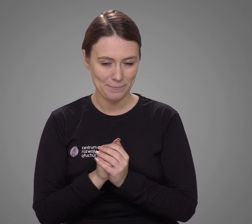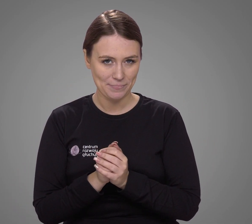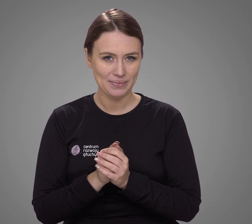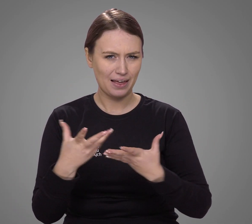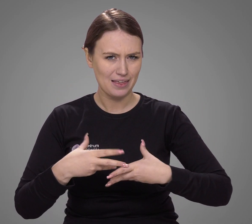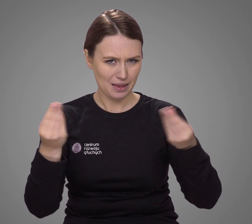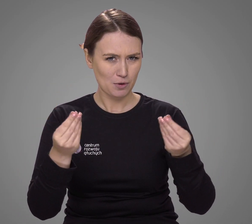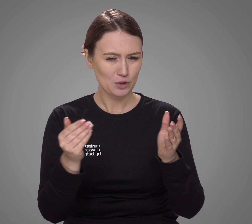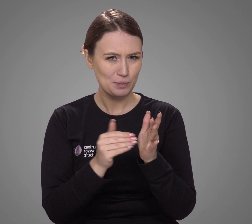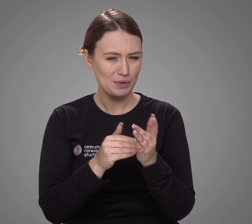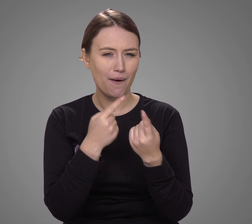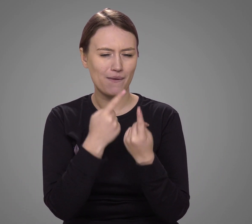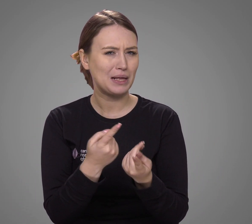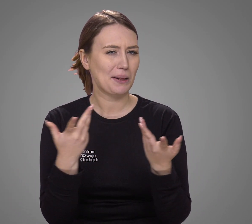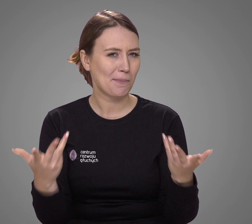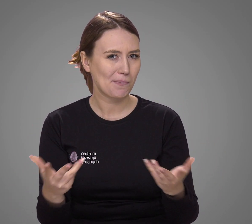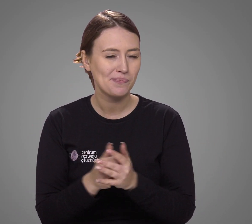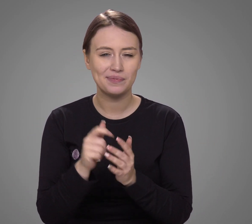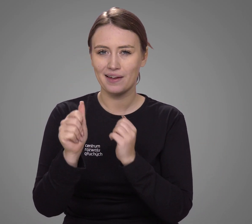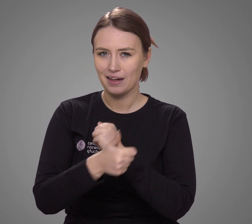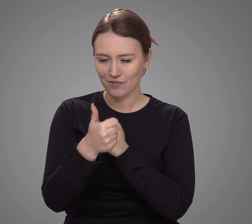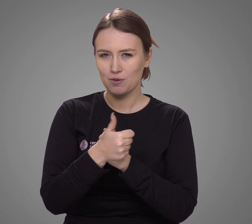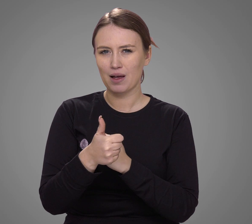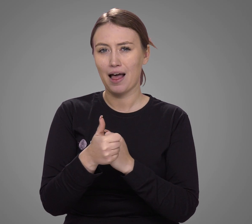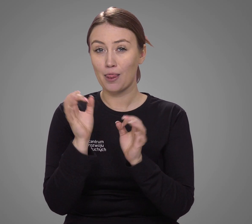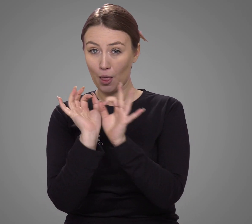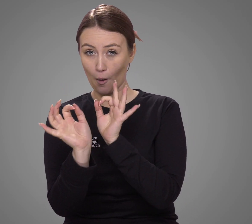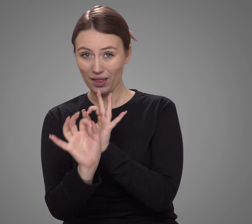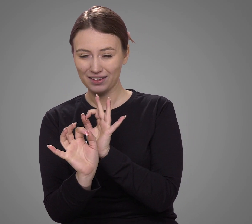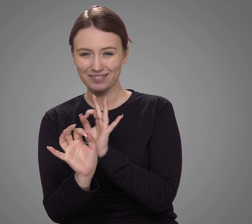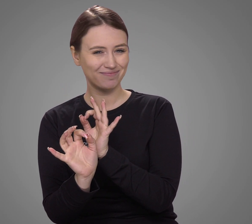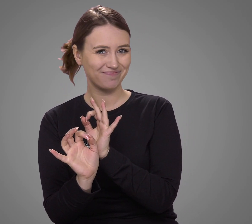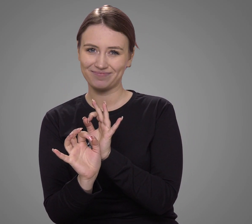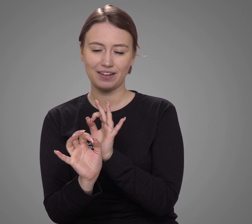Na wstępie trzeba zaznaczyć, że dane te mogą być nieprecyzyjne —